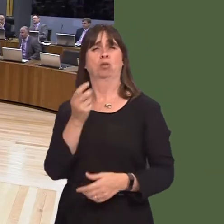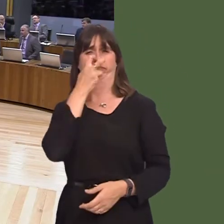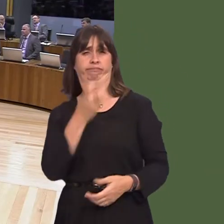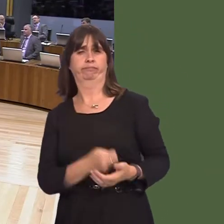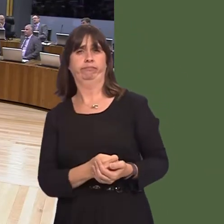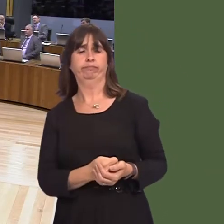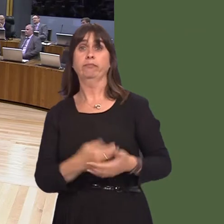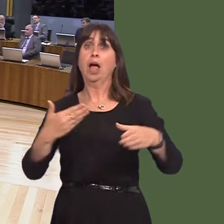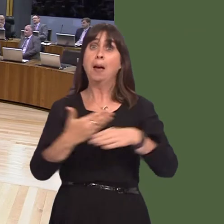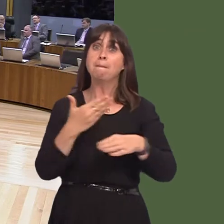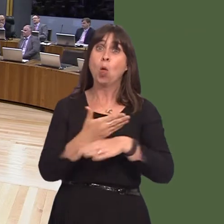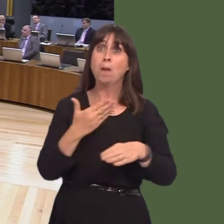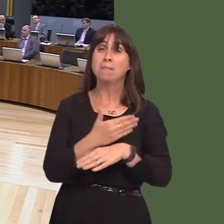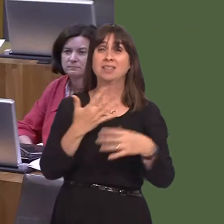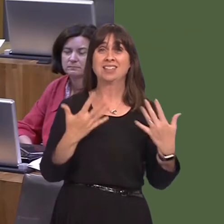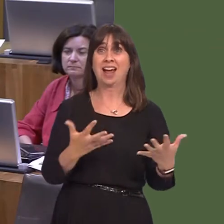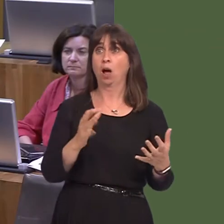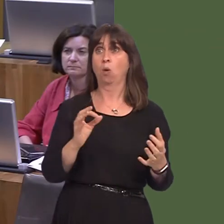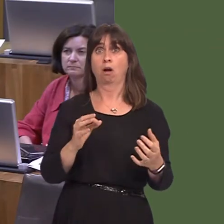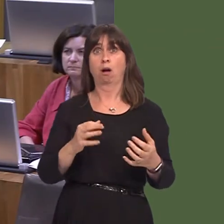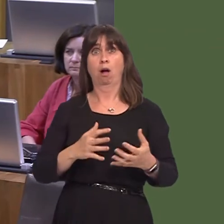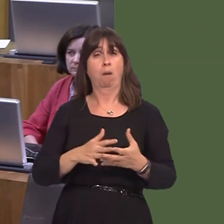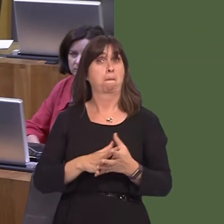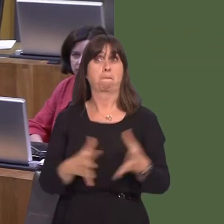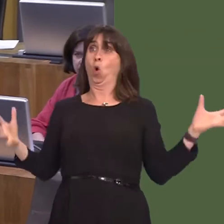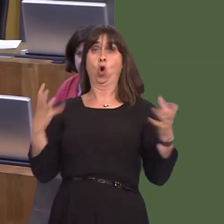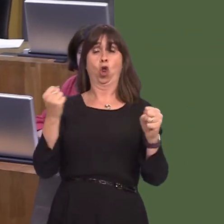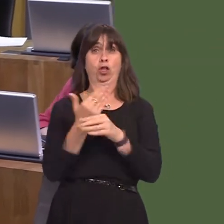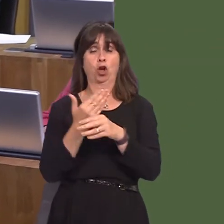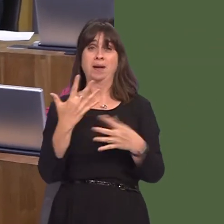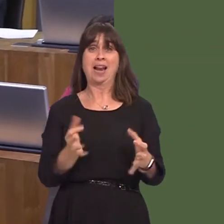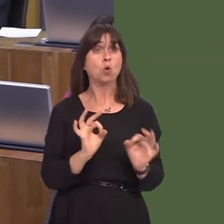cent, which is a historically low level. Contrast that with the Tory years, when it was continuously